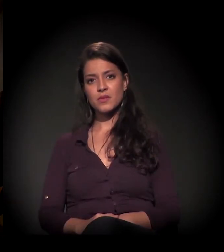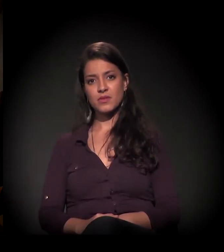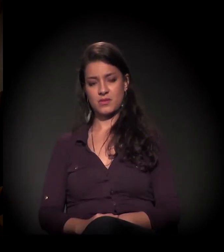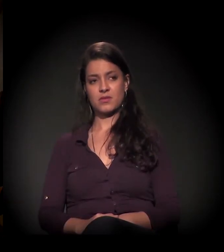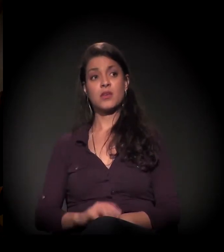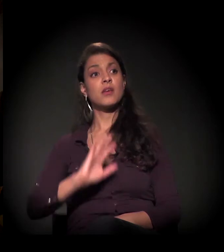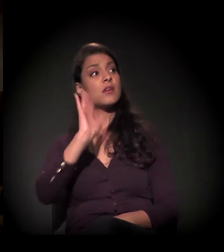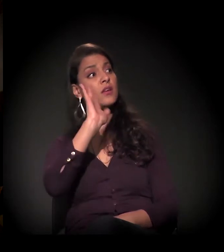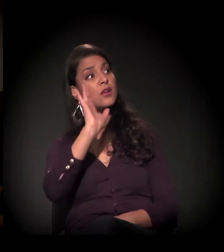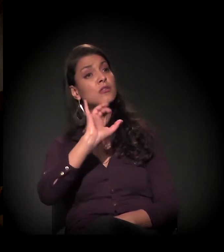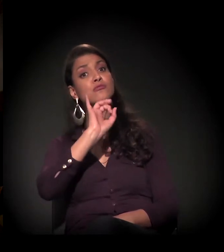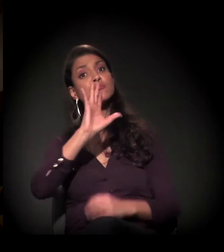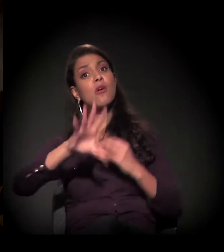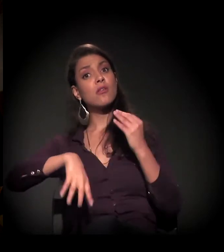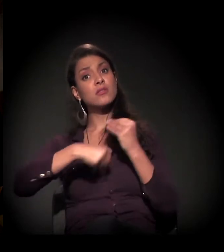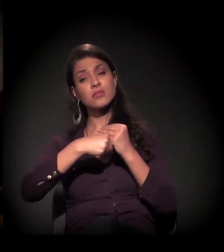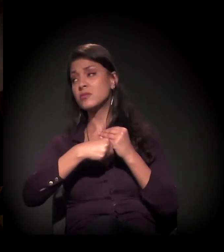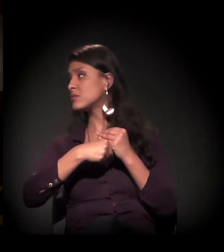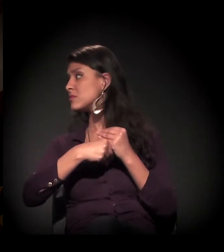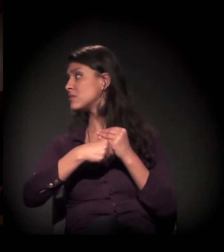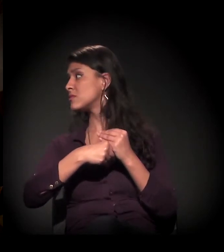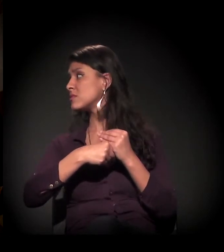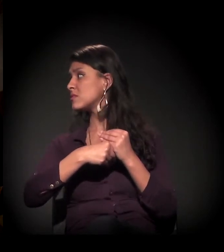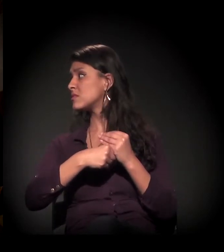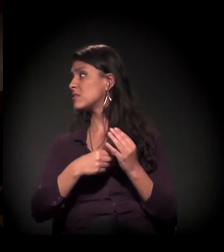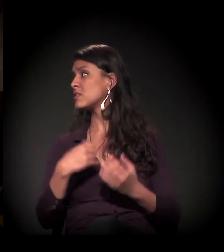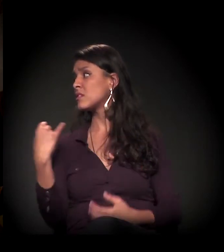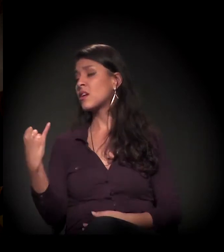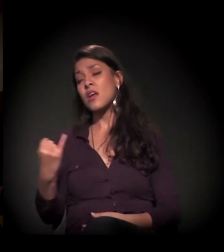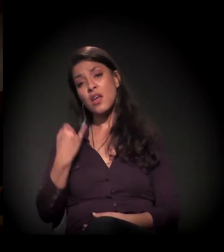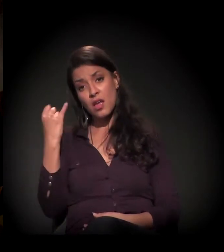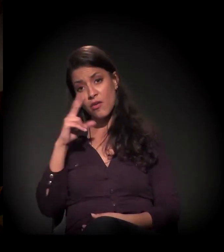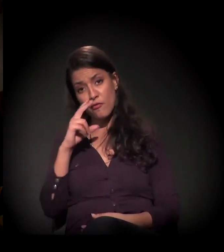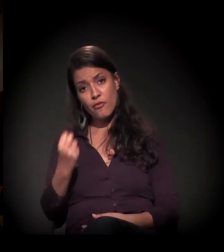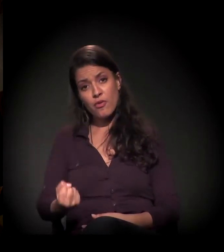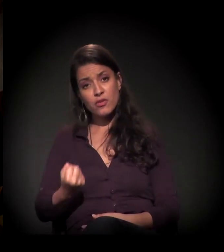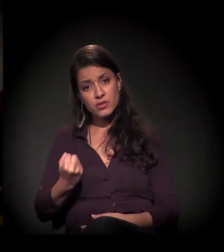Eu queira só falar uma coisa que, para mim, é muito forte.